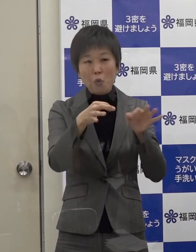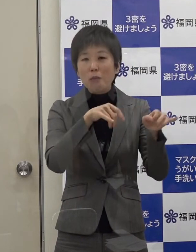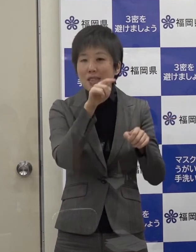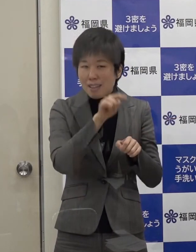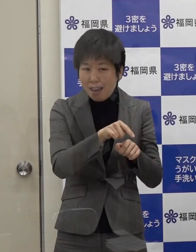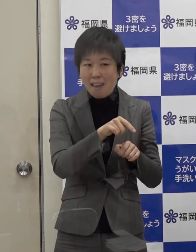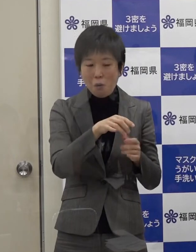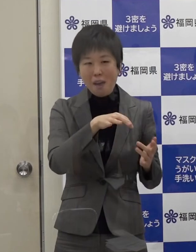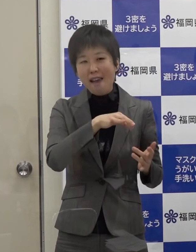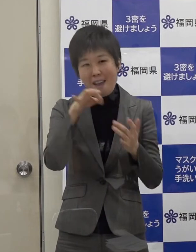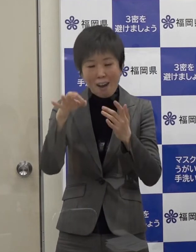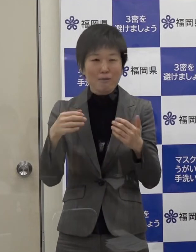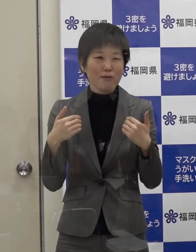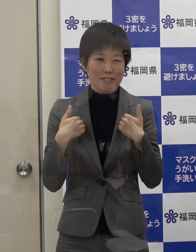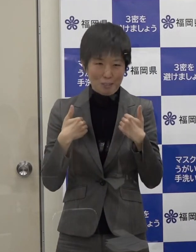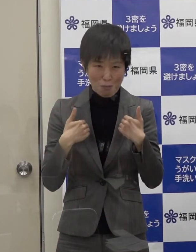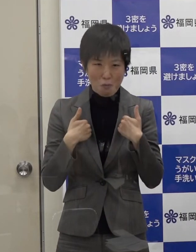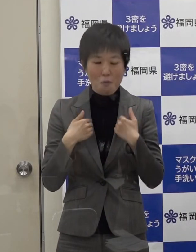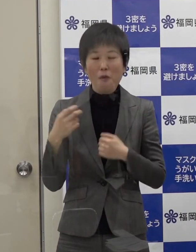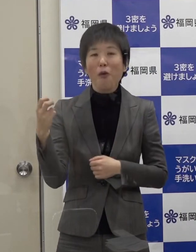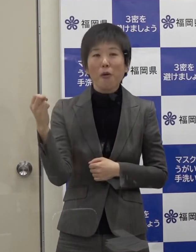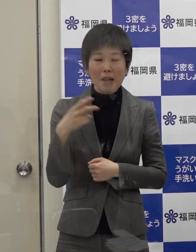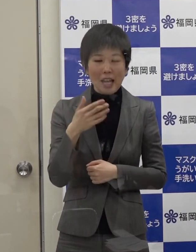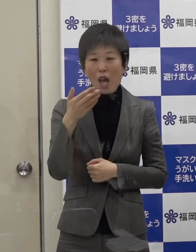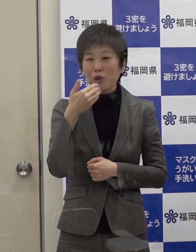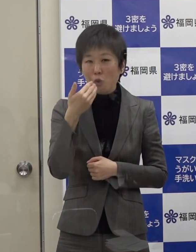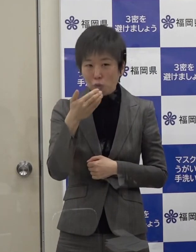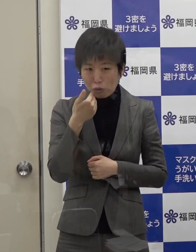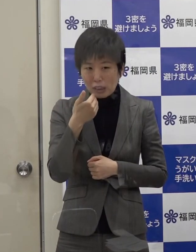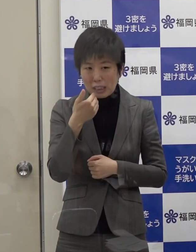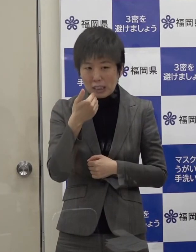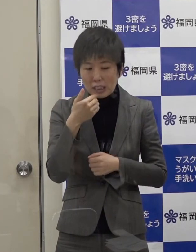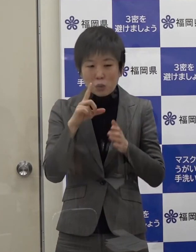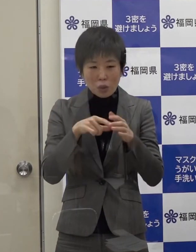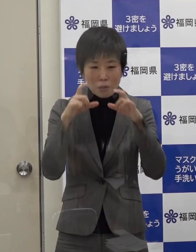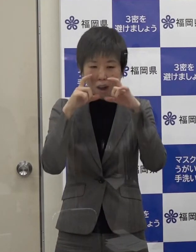また 飲食時以外はマスクの着用をお願いします